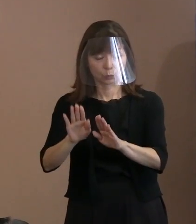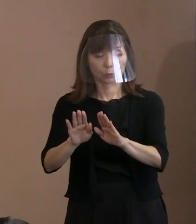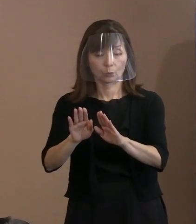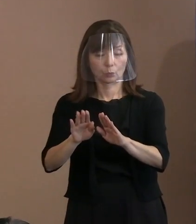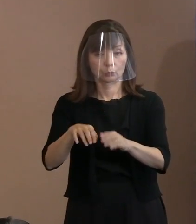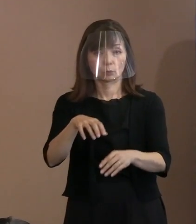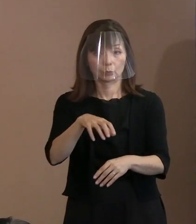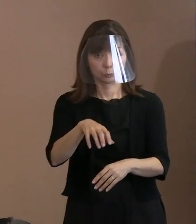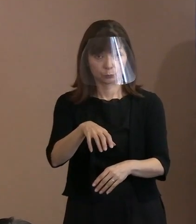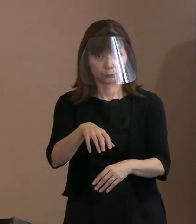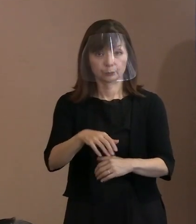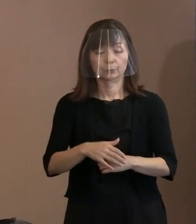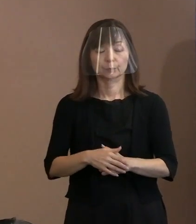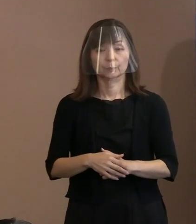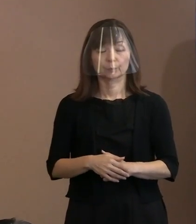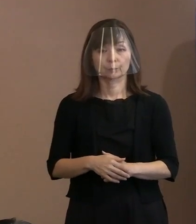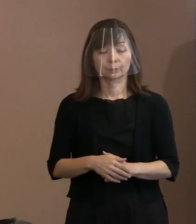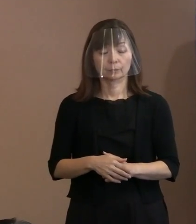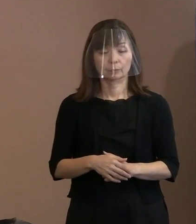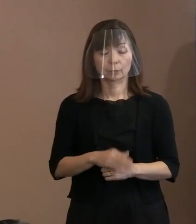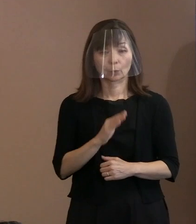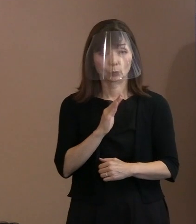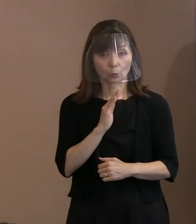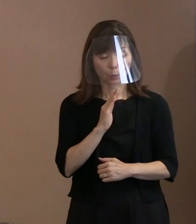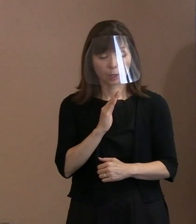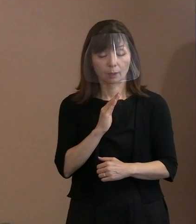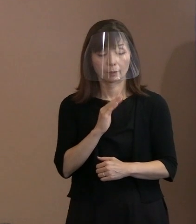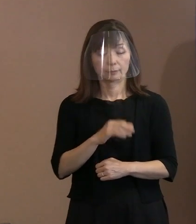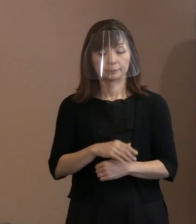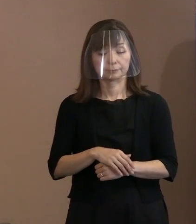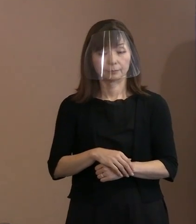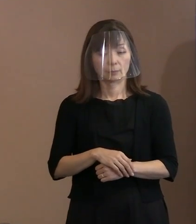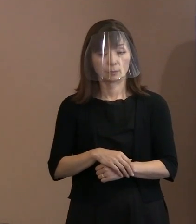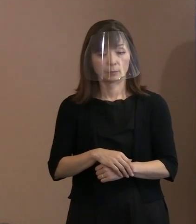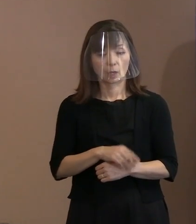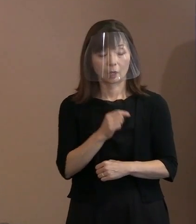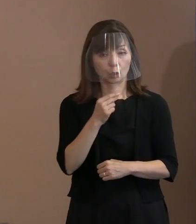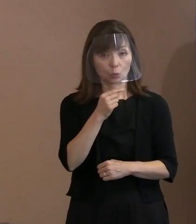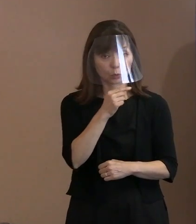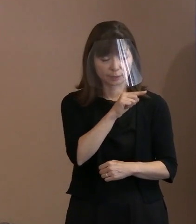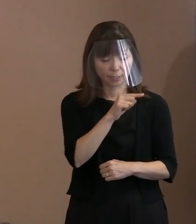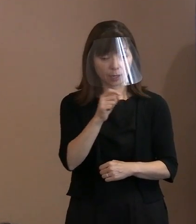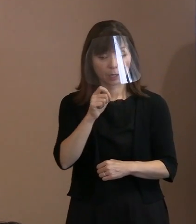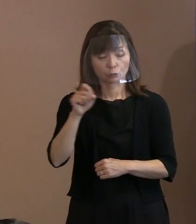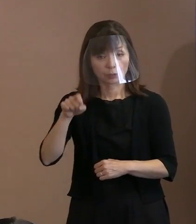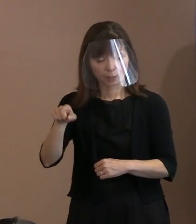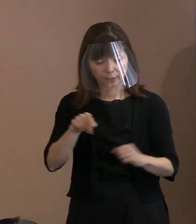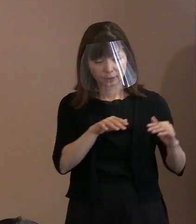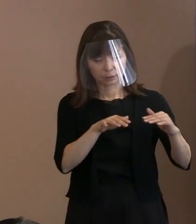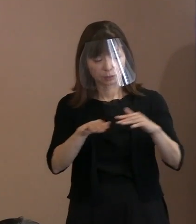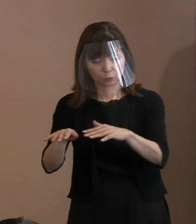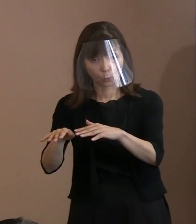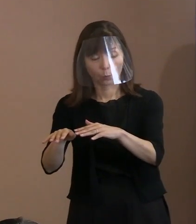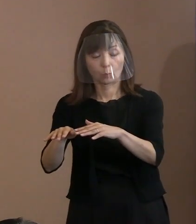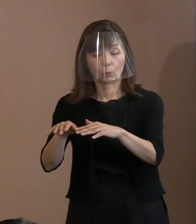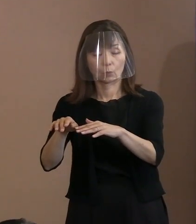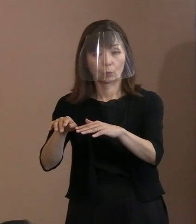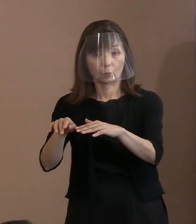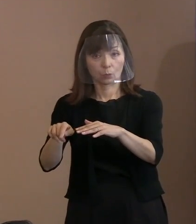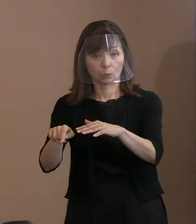本当は､このロシアのウクライナ侵攻 というものについて､